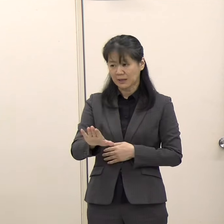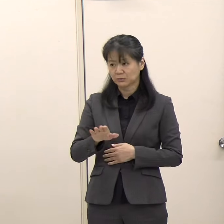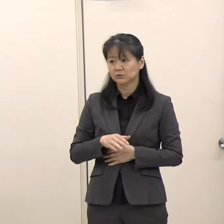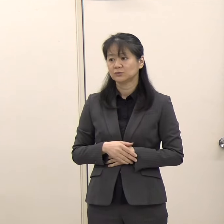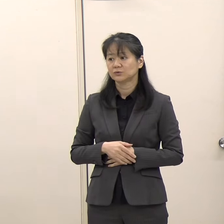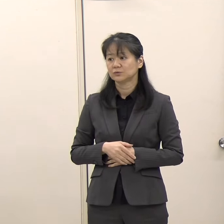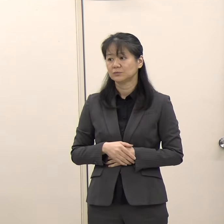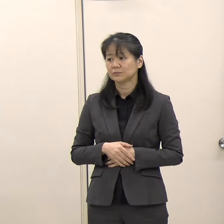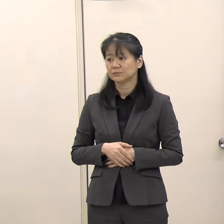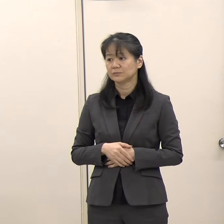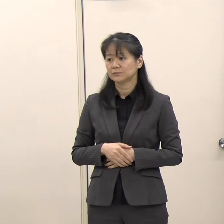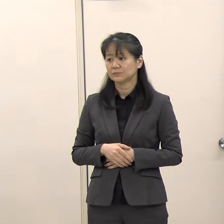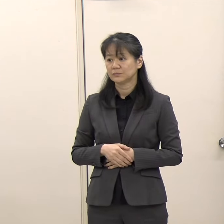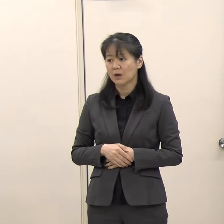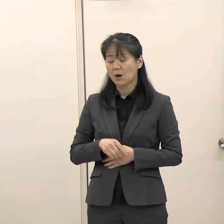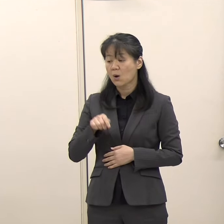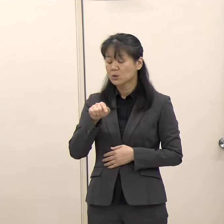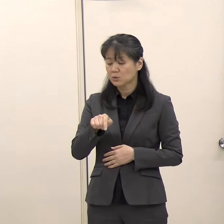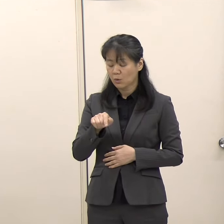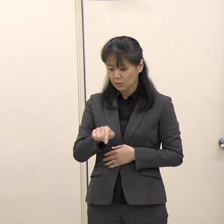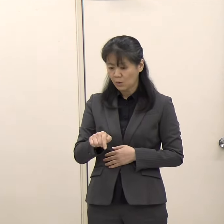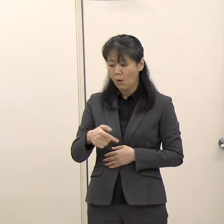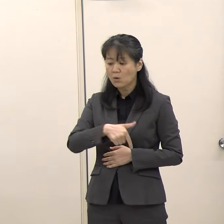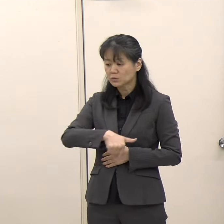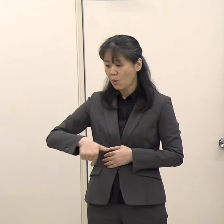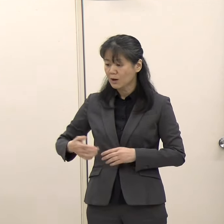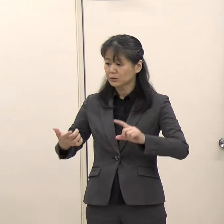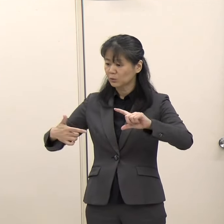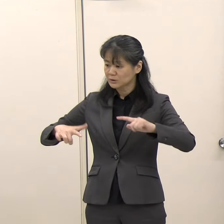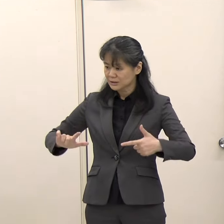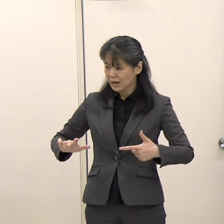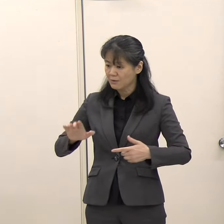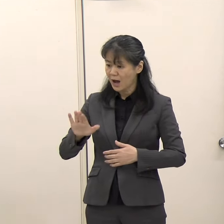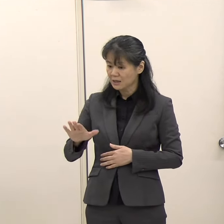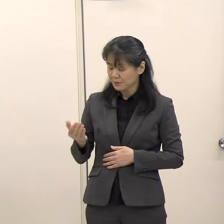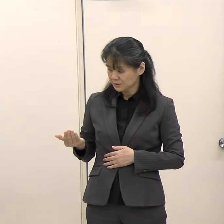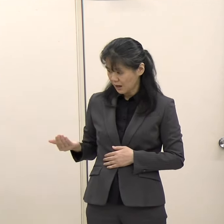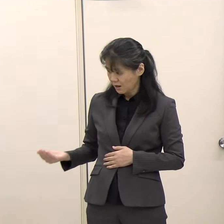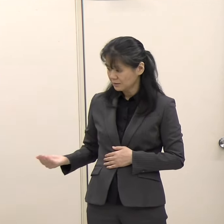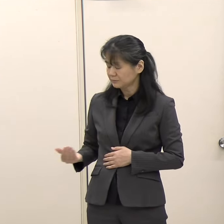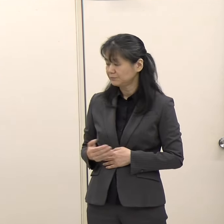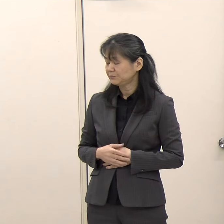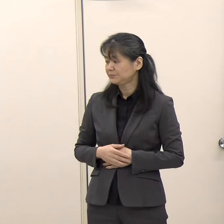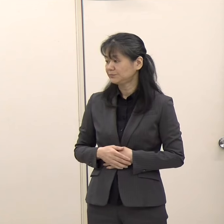（ＴＮＣ）そことの違いみたいなものは特にあったりするんですか。